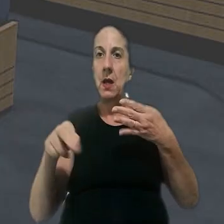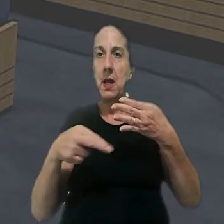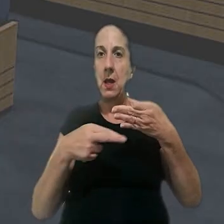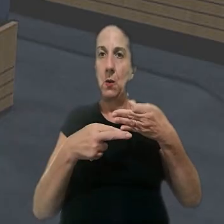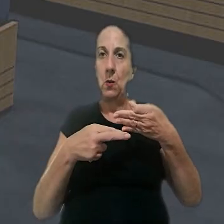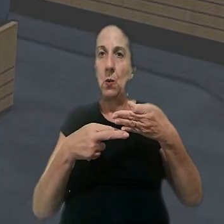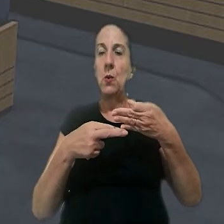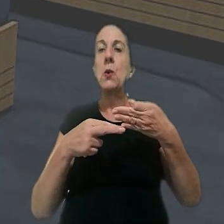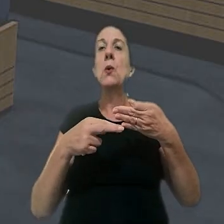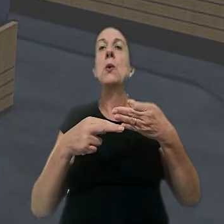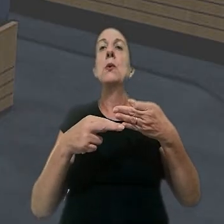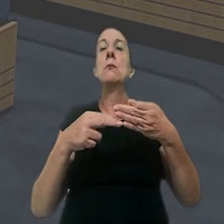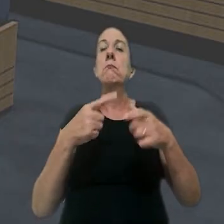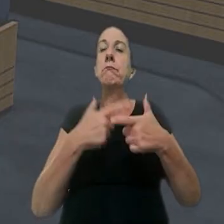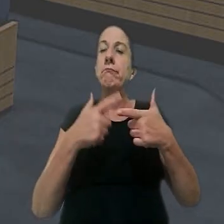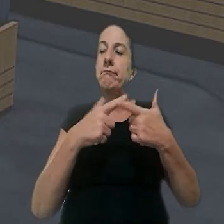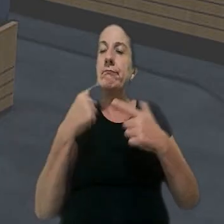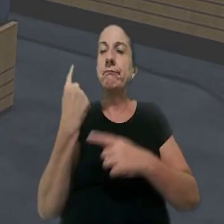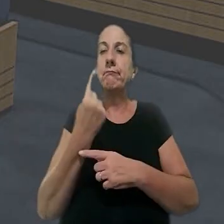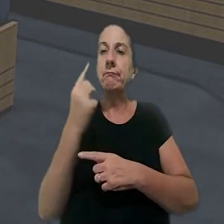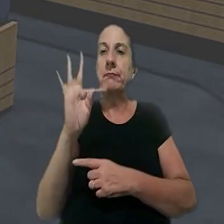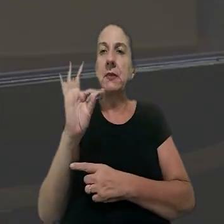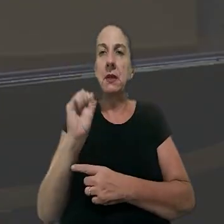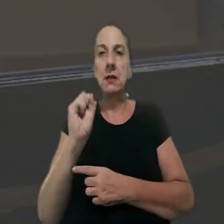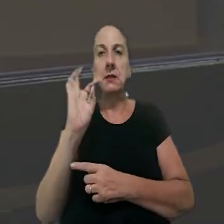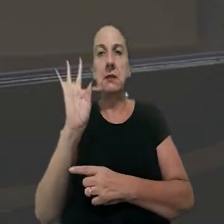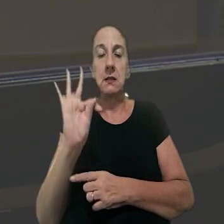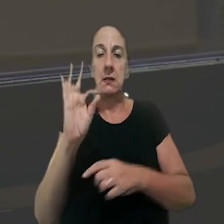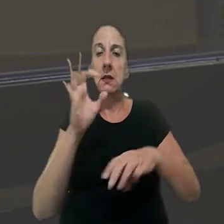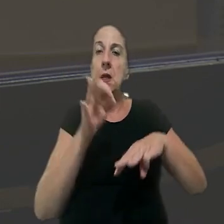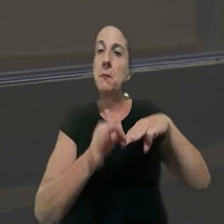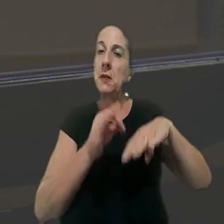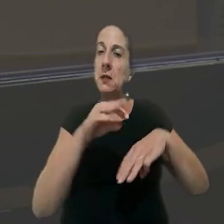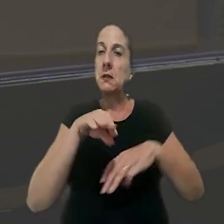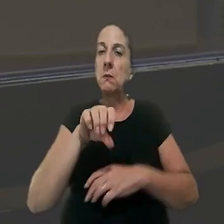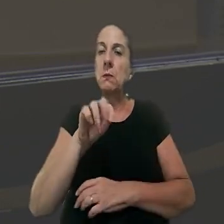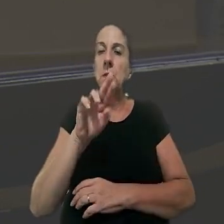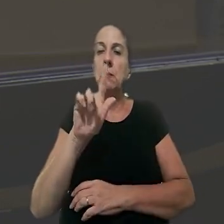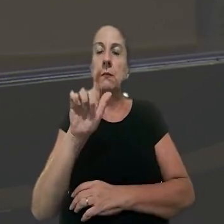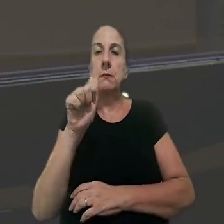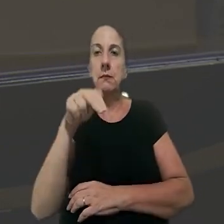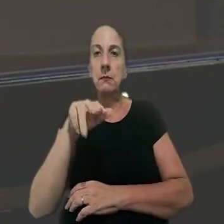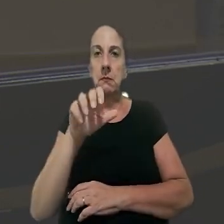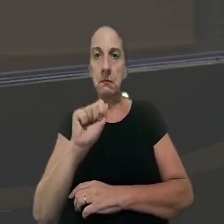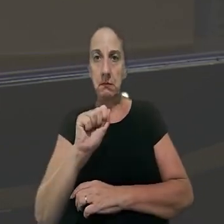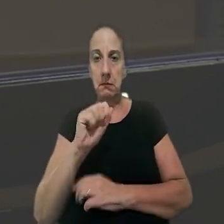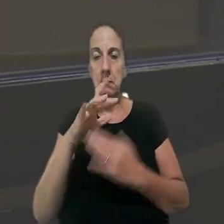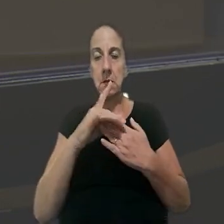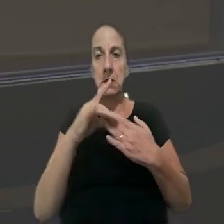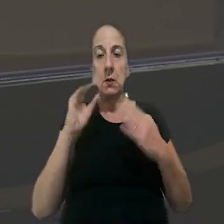recurso na Seção 2 de Dissídios Individuais do TST foi a ministra Morgana Richa. Ela destacou